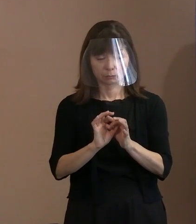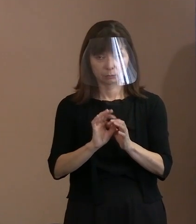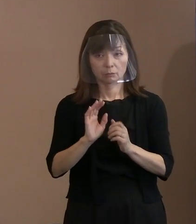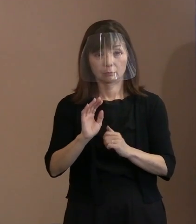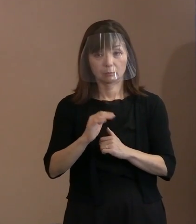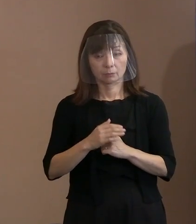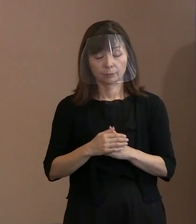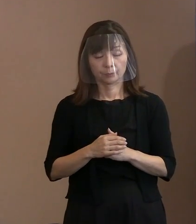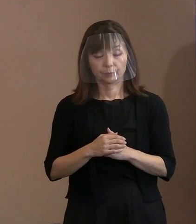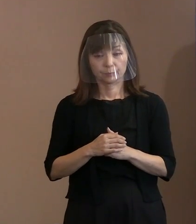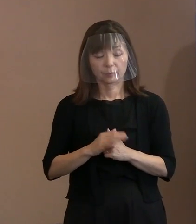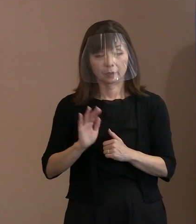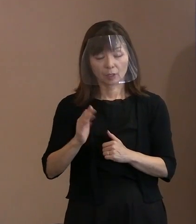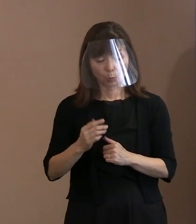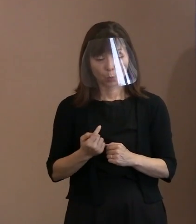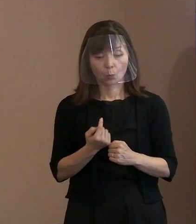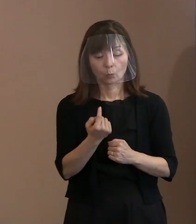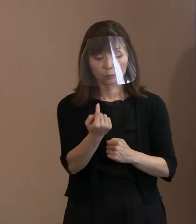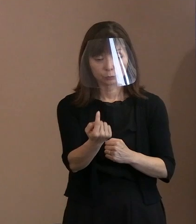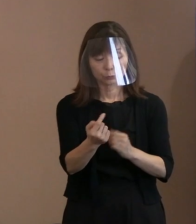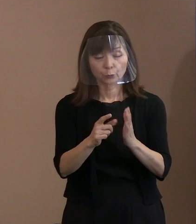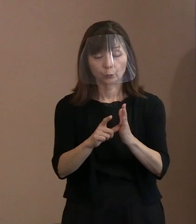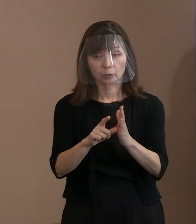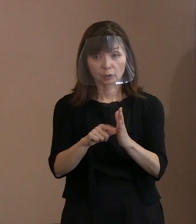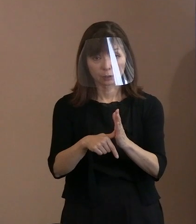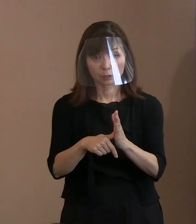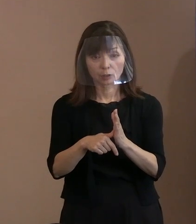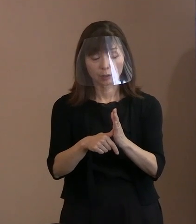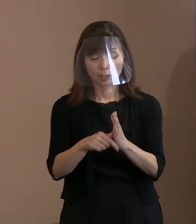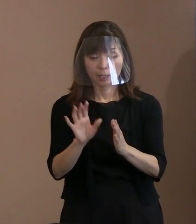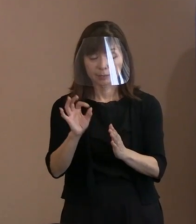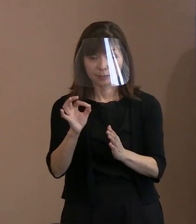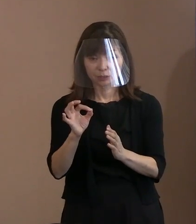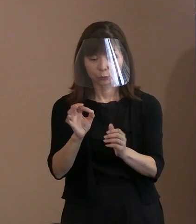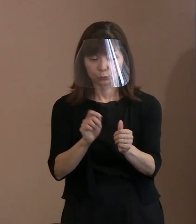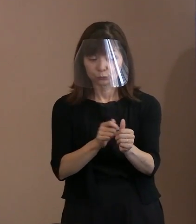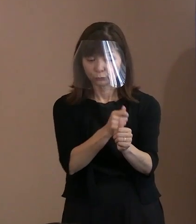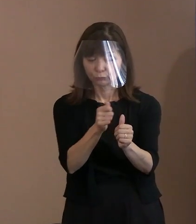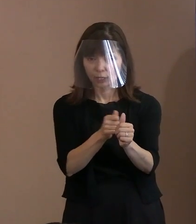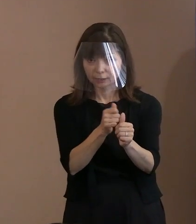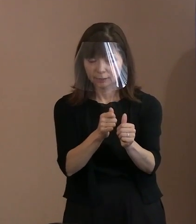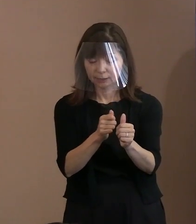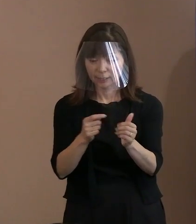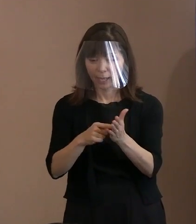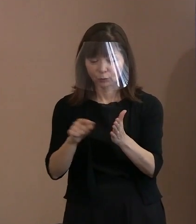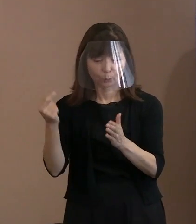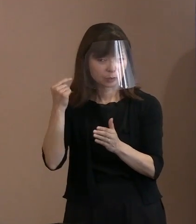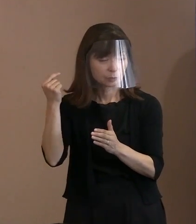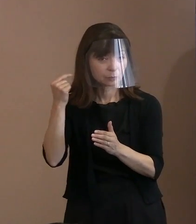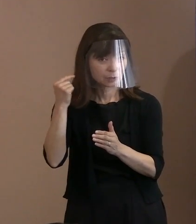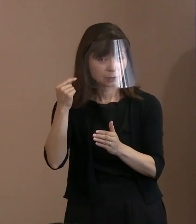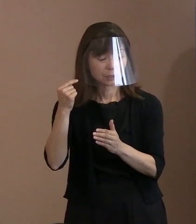来るときに金属探知機で 反応するようなものは避けていただければ､